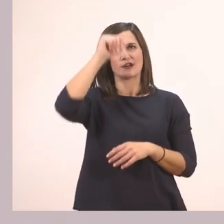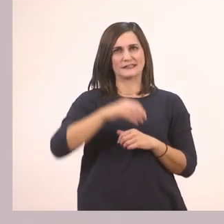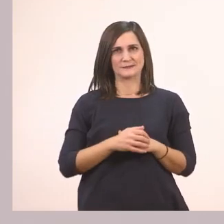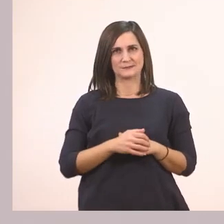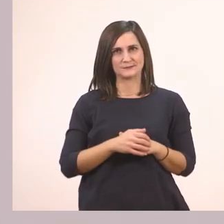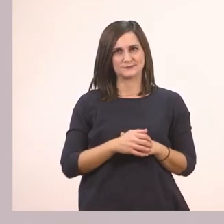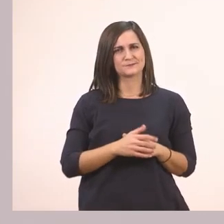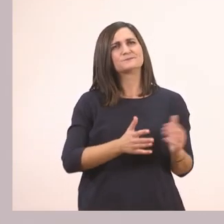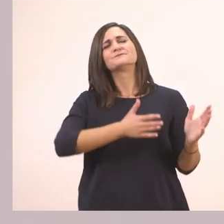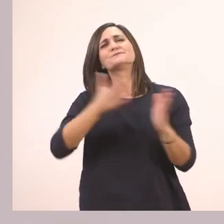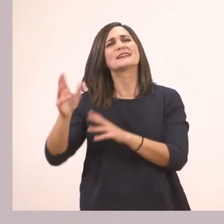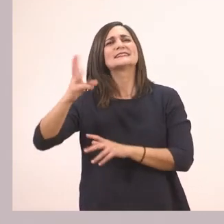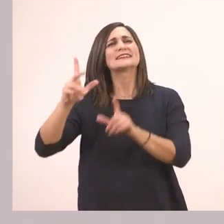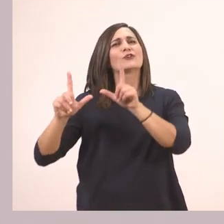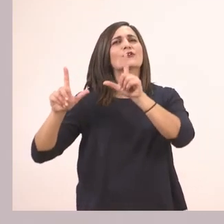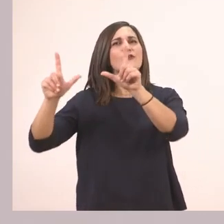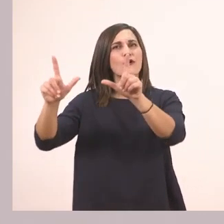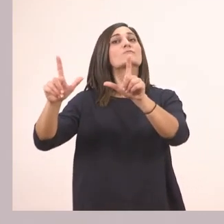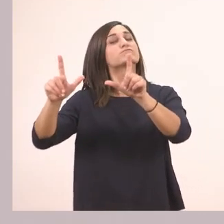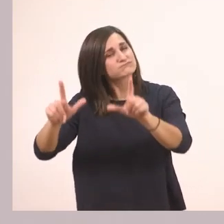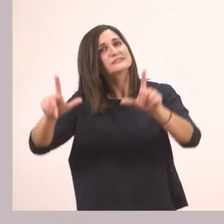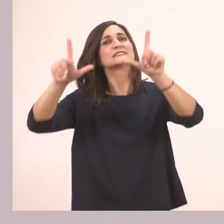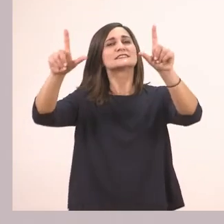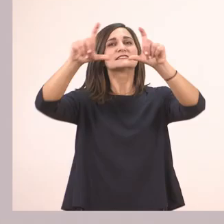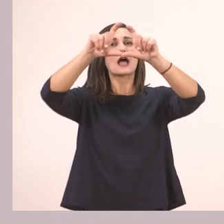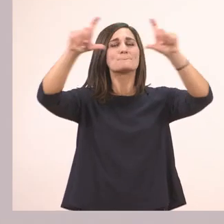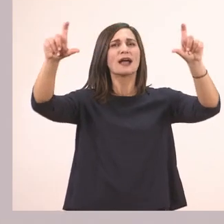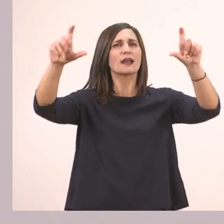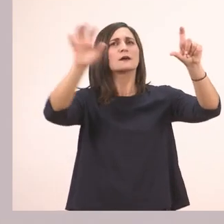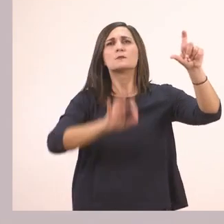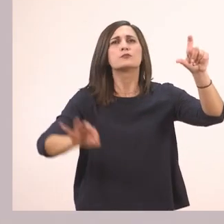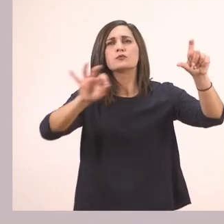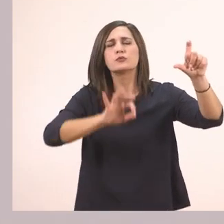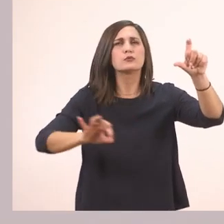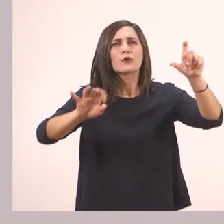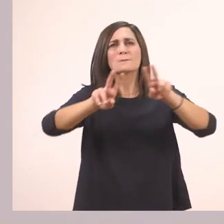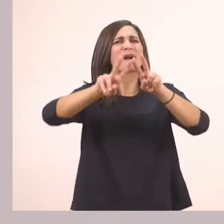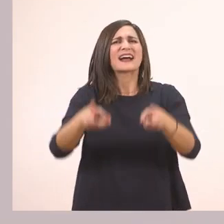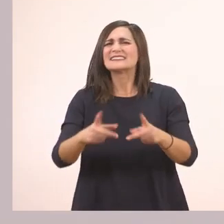Και η τελευταία; Είναι κι αυτή μια ταμπέλα ενός καταστήματος. Τι καταστήματος;